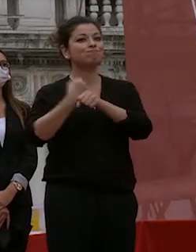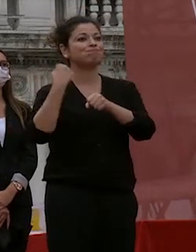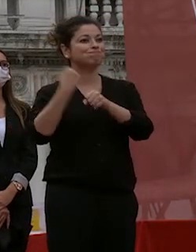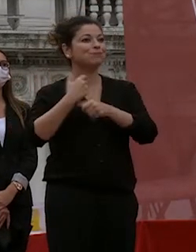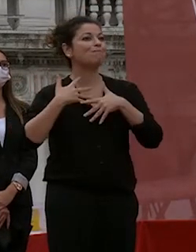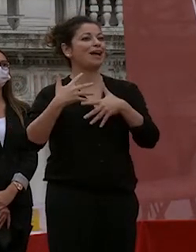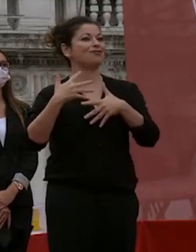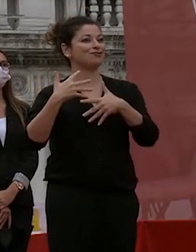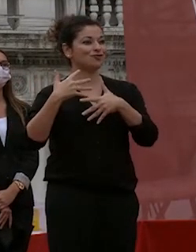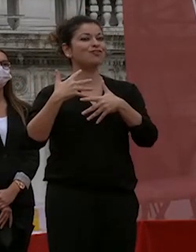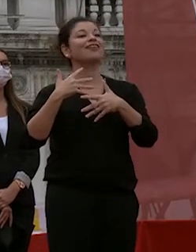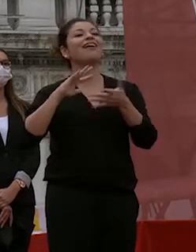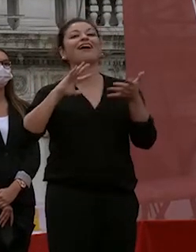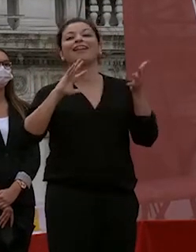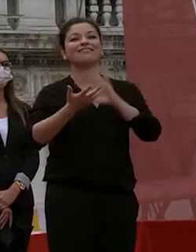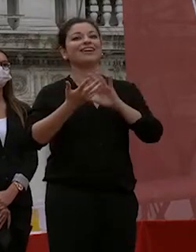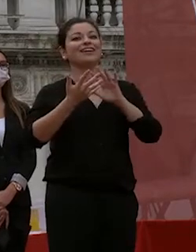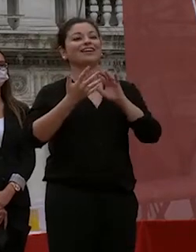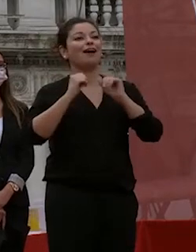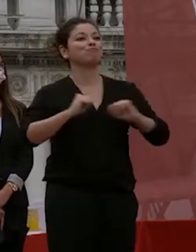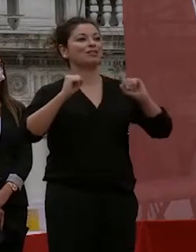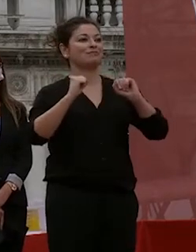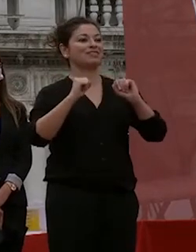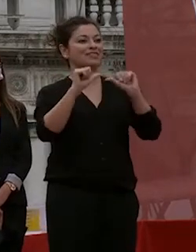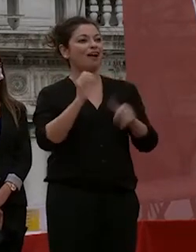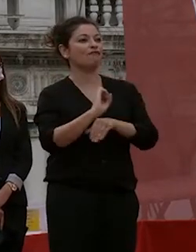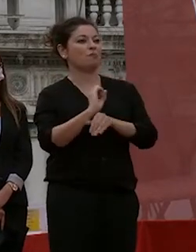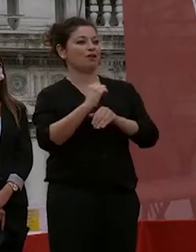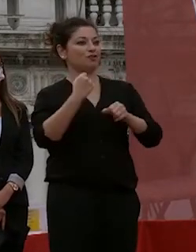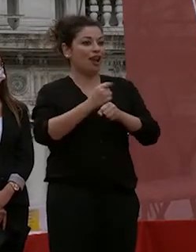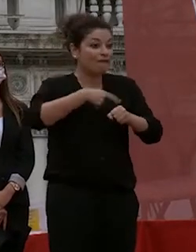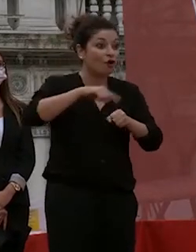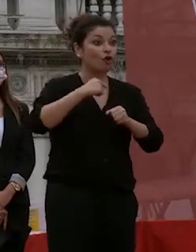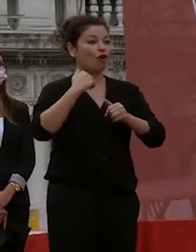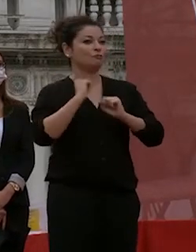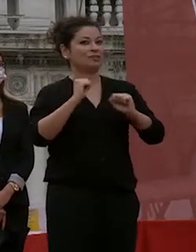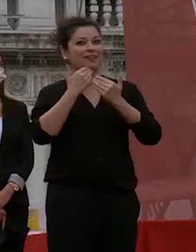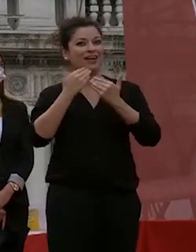e che rendono il nostro lavoro possibile è la vostra formazione un'esperienza di